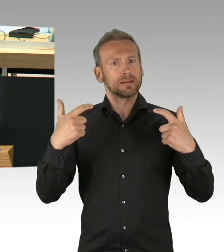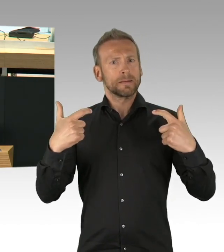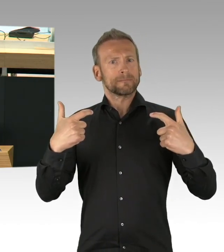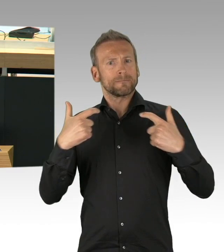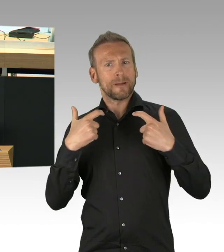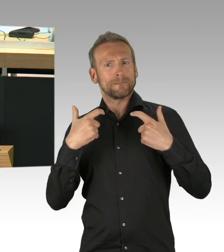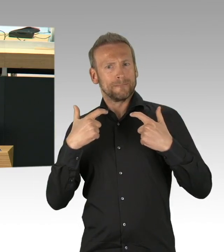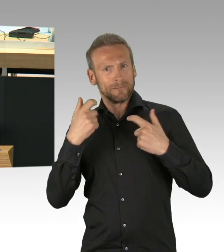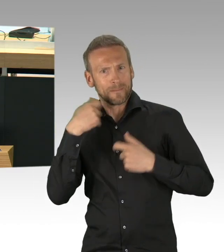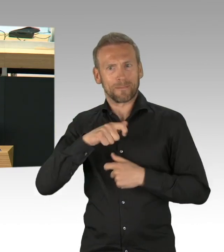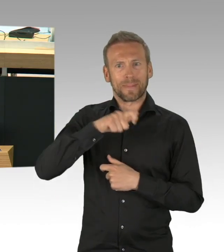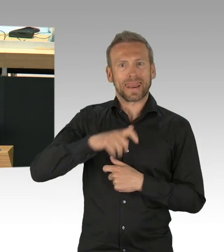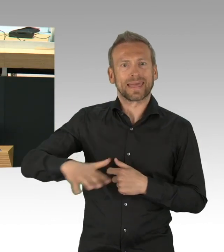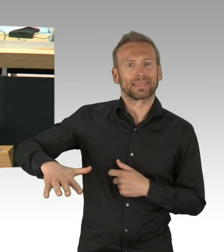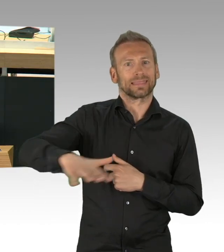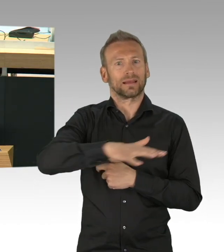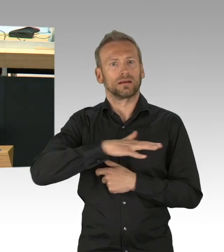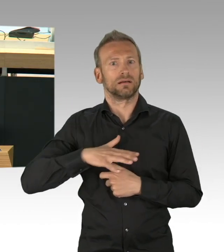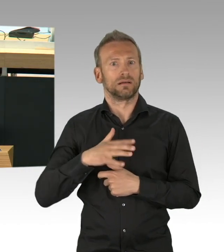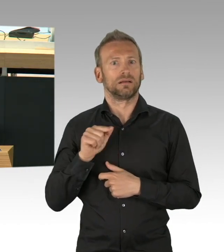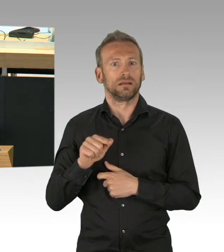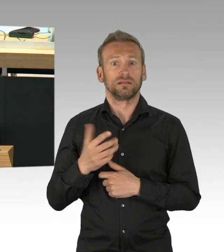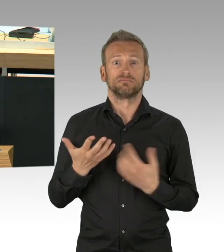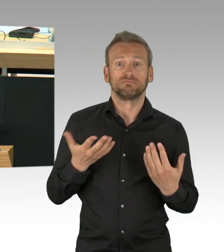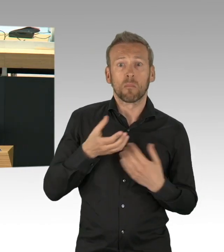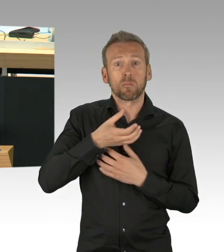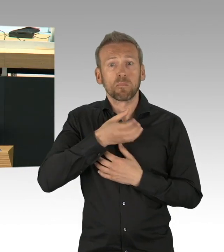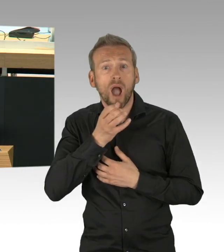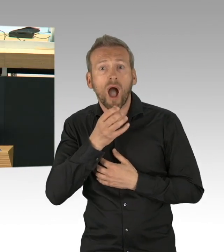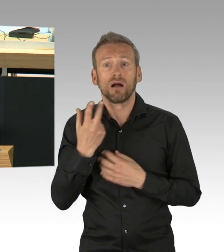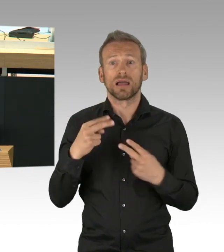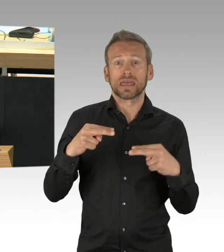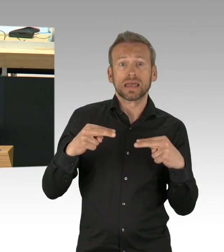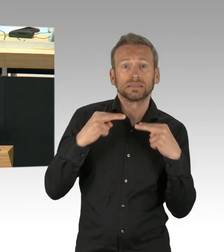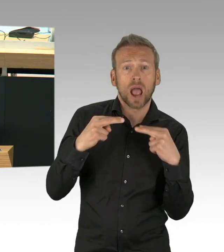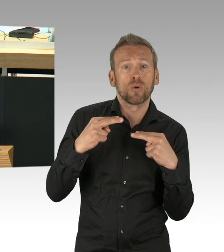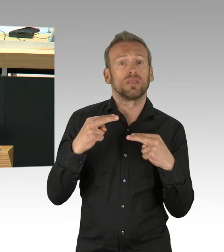musste der komplette Einzelhandel bis auf die Supermärkte auch schließen.